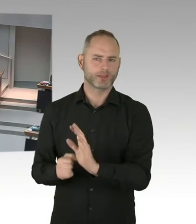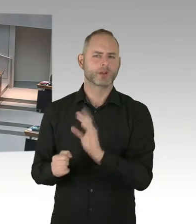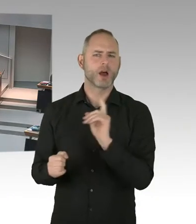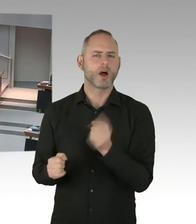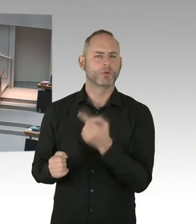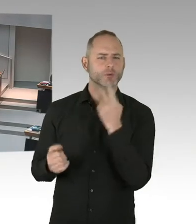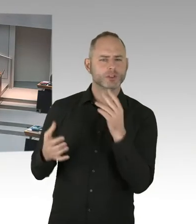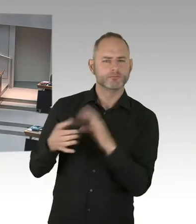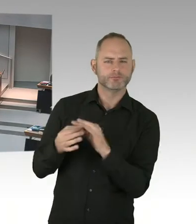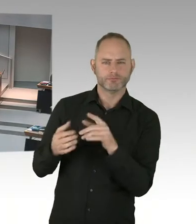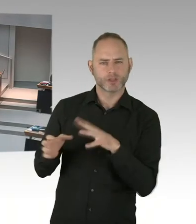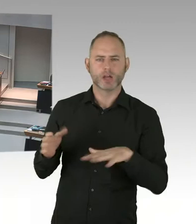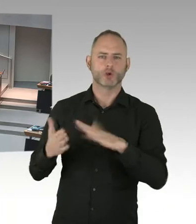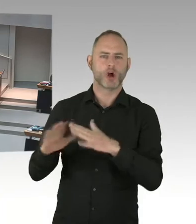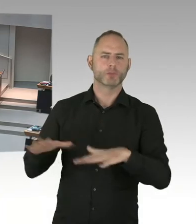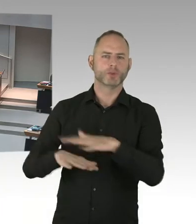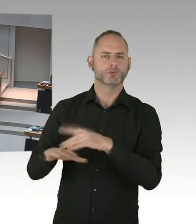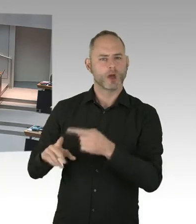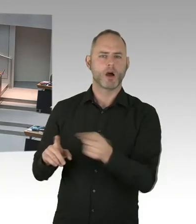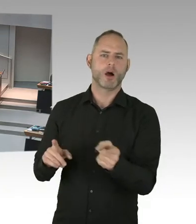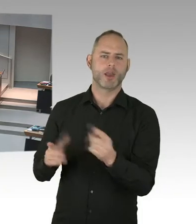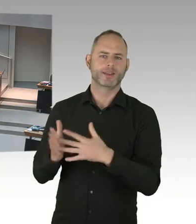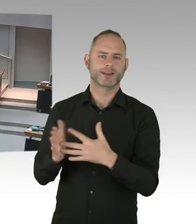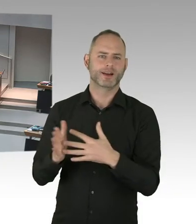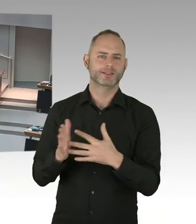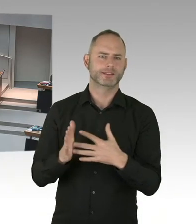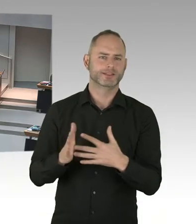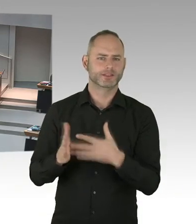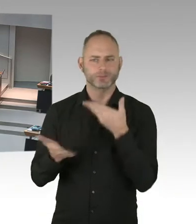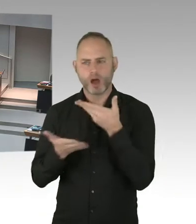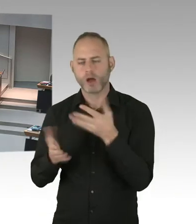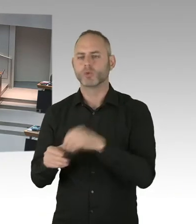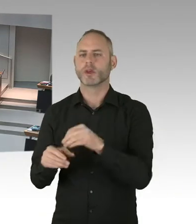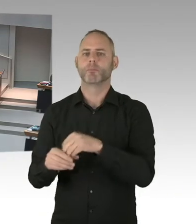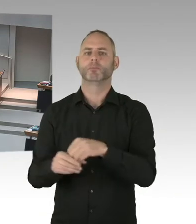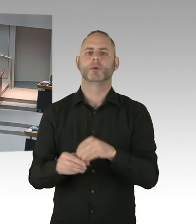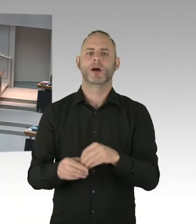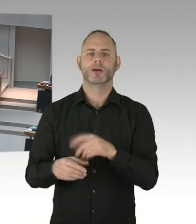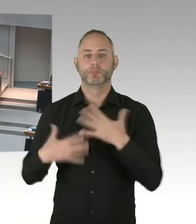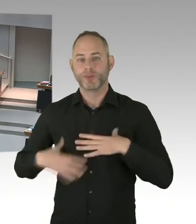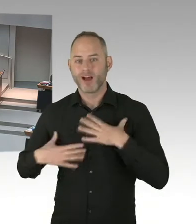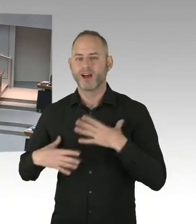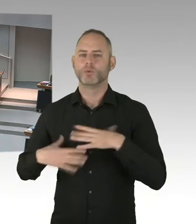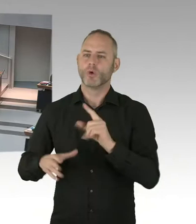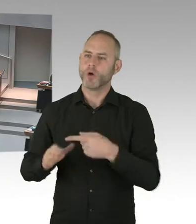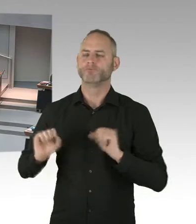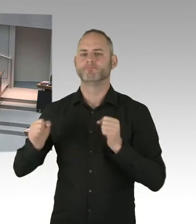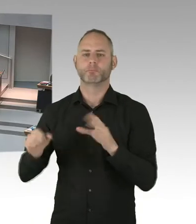Die nächste Zielsetzung ist 95/95/95 Prozent zu erreichen. Und da hat Rot-Rot-Grüne Regierung ganz tolle Weichen gestellt.